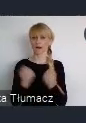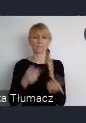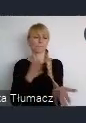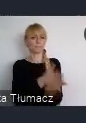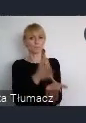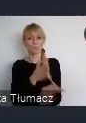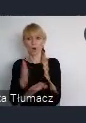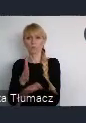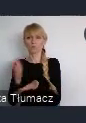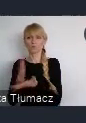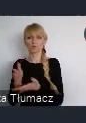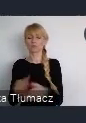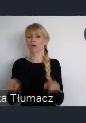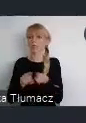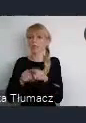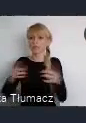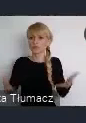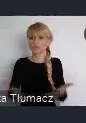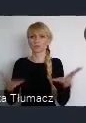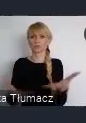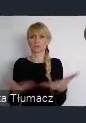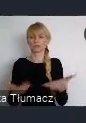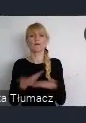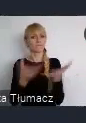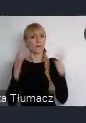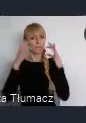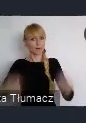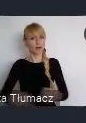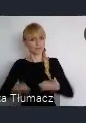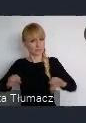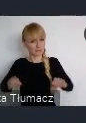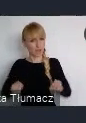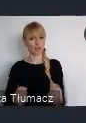I zachęcić Państwa do zaagnażowania się w sposób bardziej aktywny.